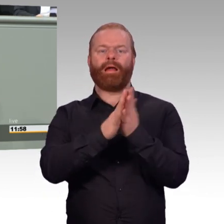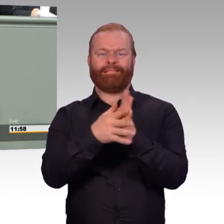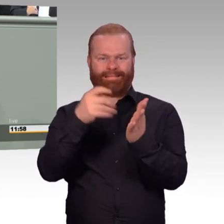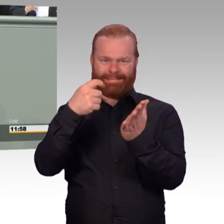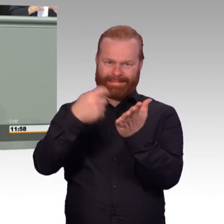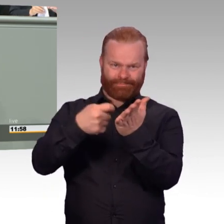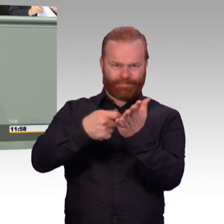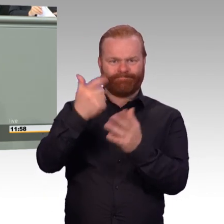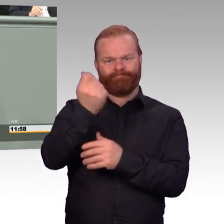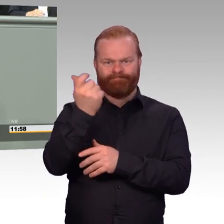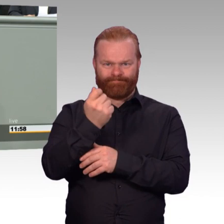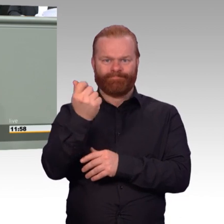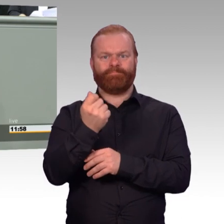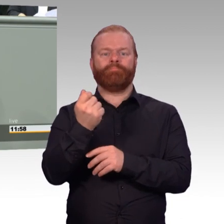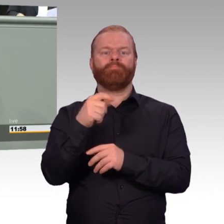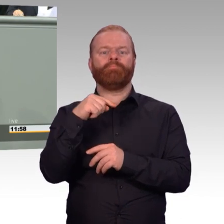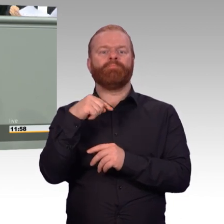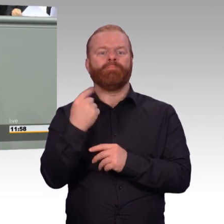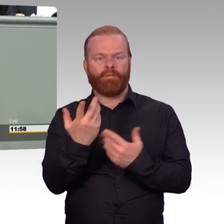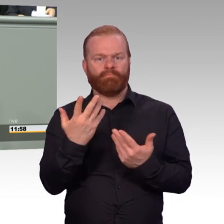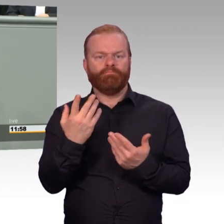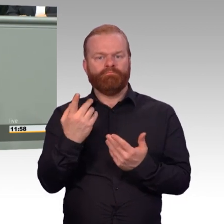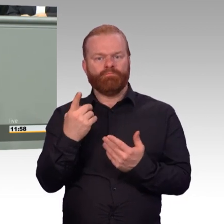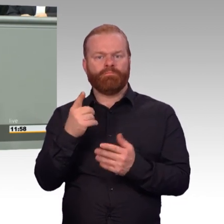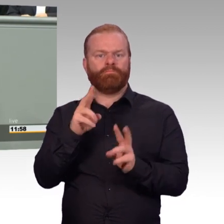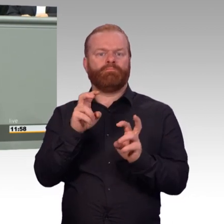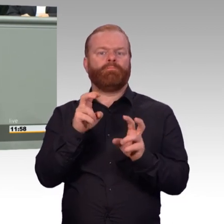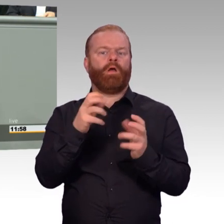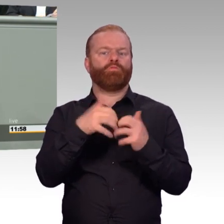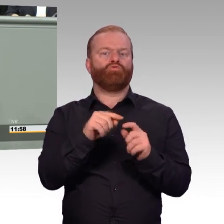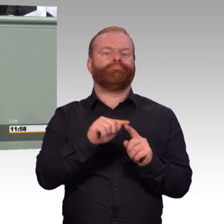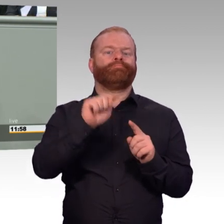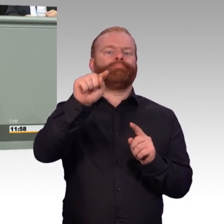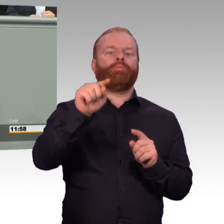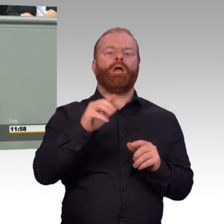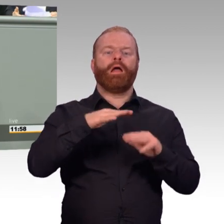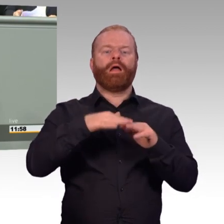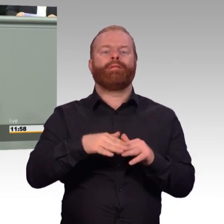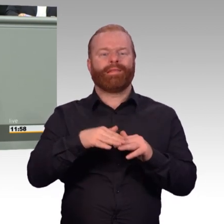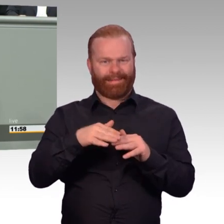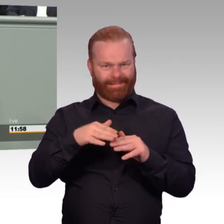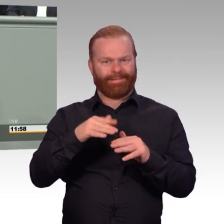Das ist ein ganz wichtiger Meilenstein nach vorn. Wir verbessern die Rentensituation auch (Beifall)